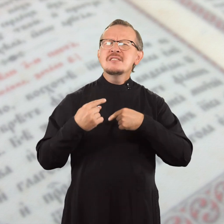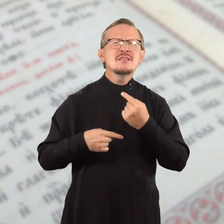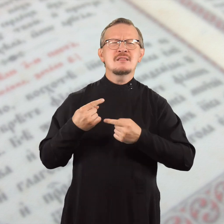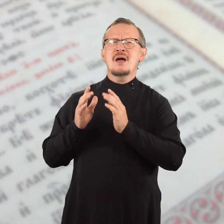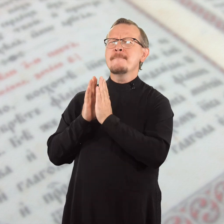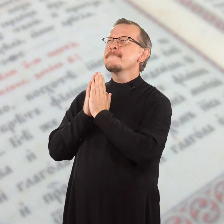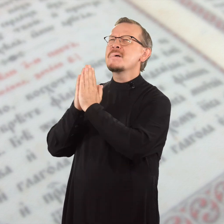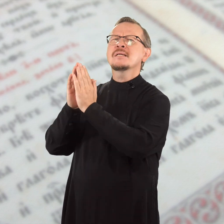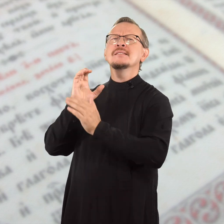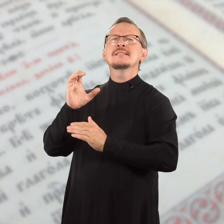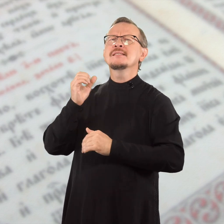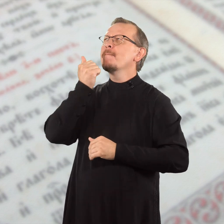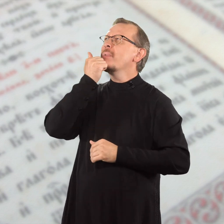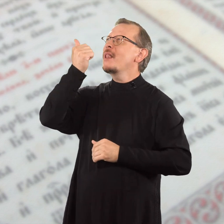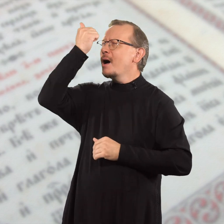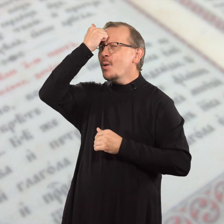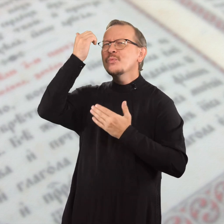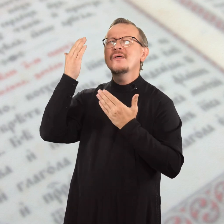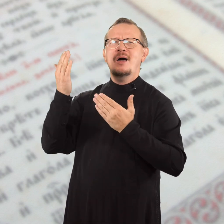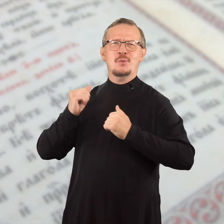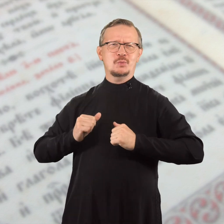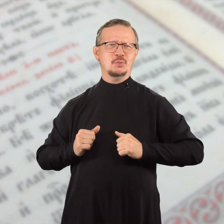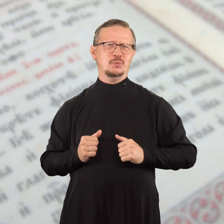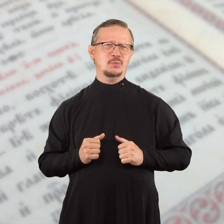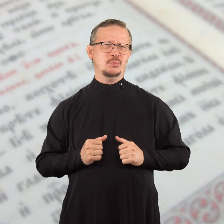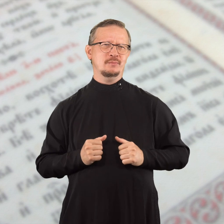и всегда просите с благодарностью.